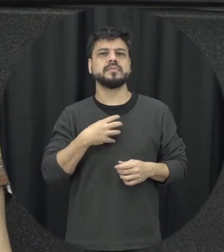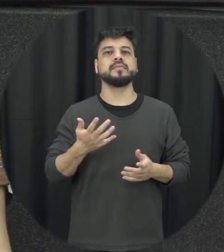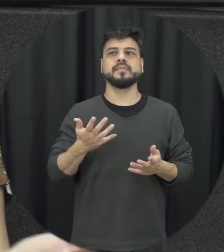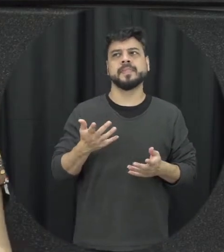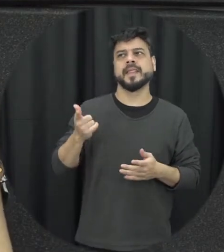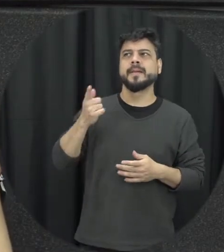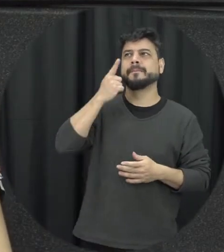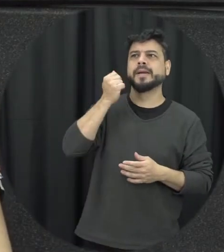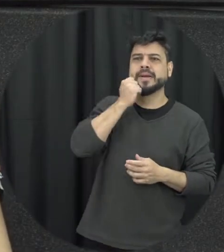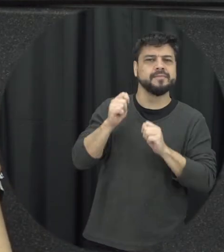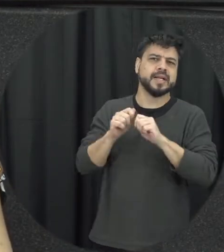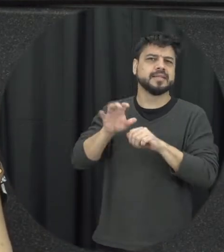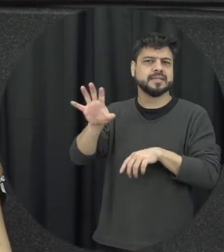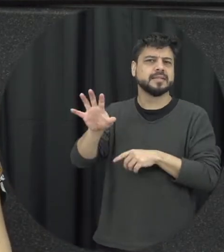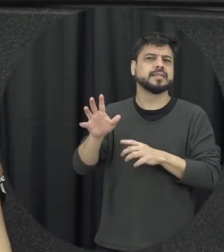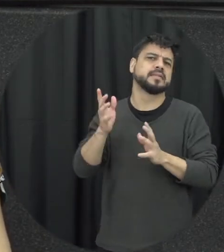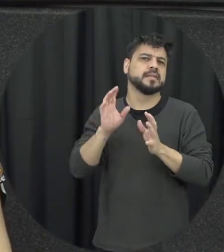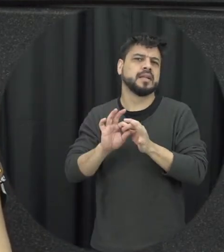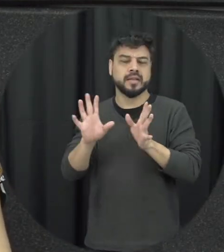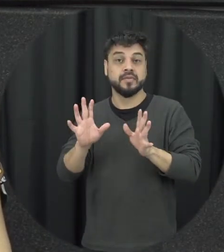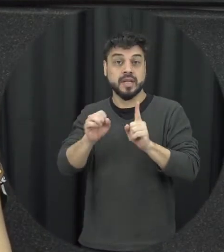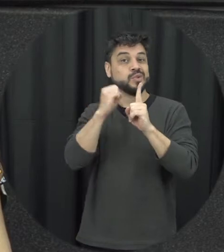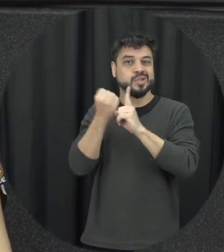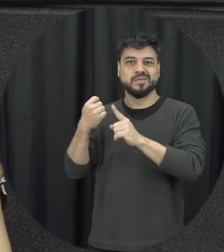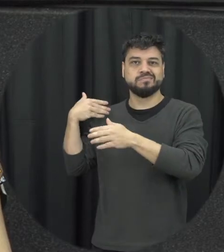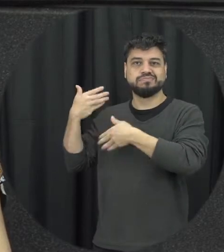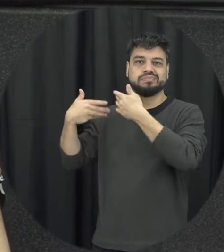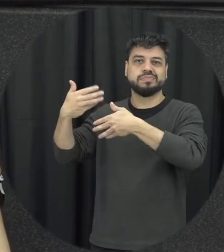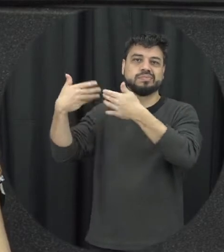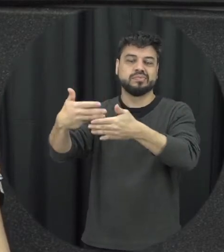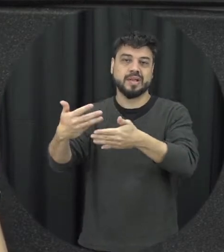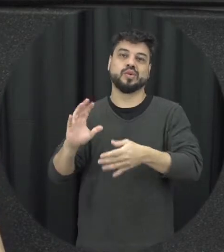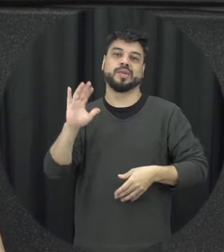tratando dessa forma e aí existe um aprendizado social da violência a gente aprende vendo esses